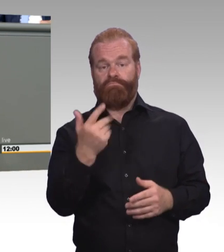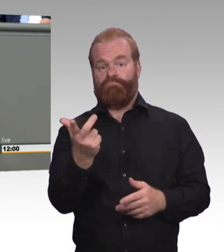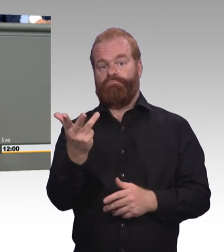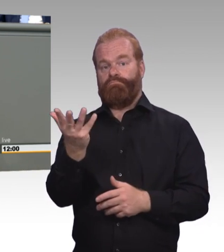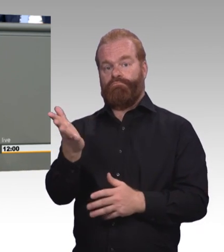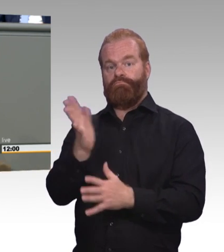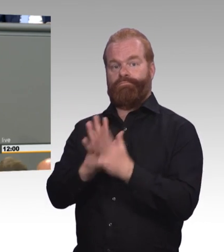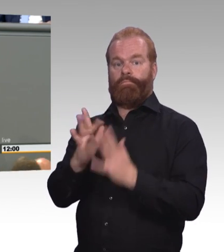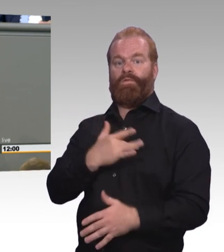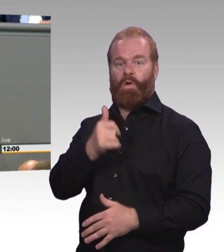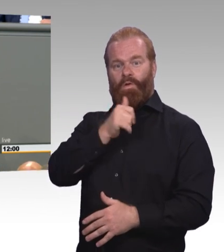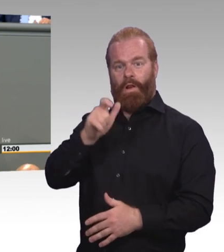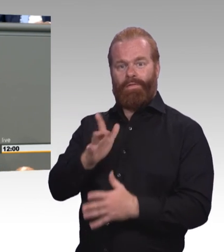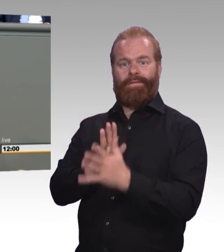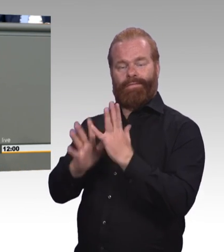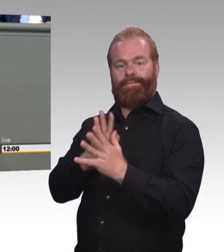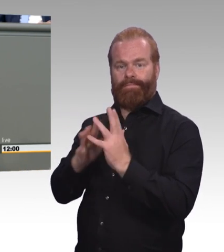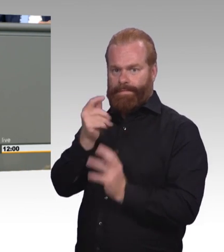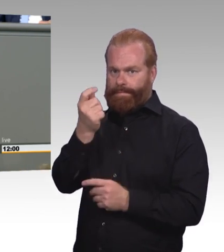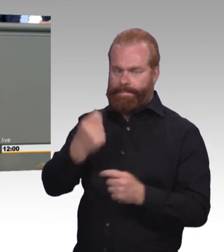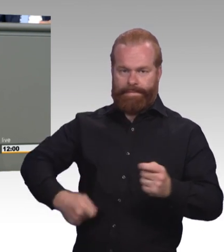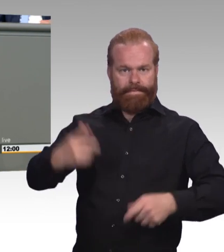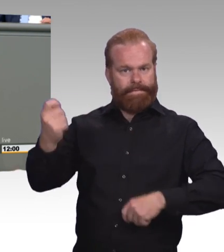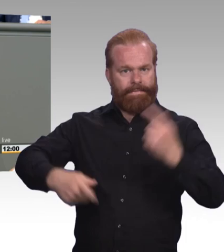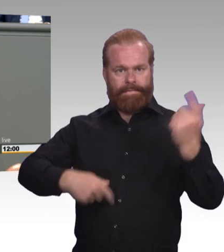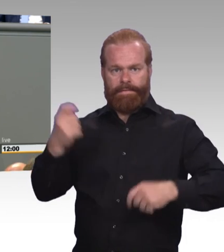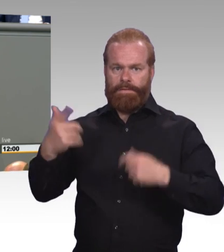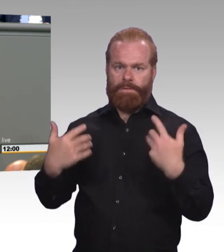keine Frage, es wird die Situation einiger weniger Azubis verbessern.